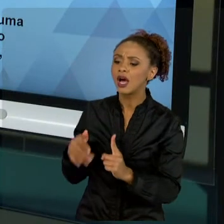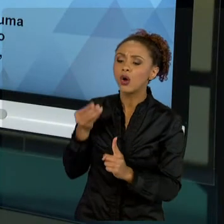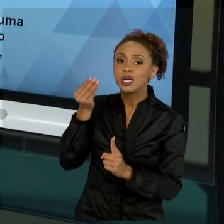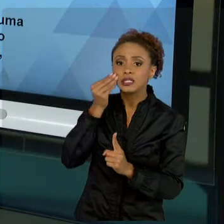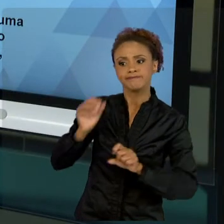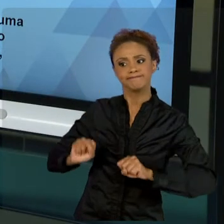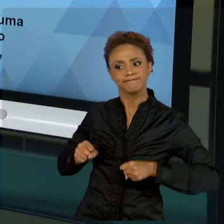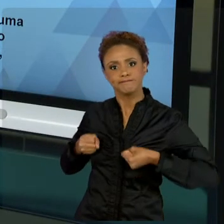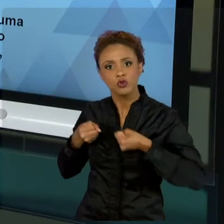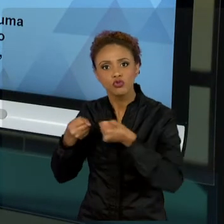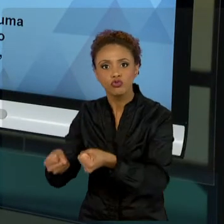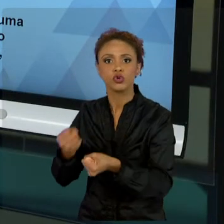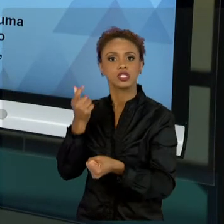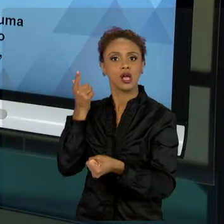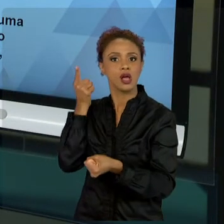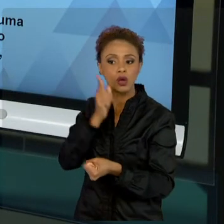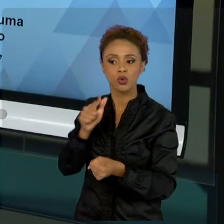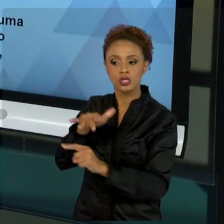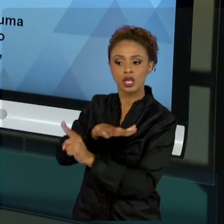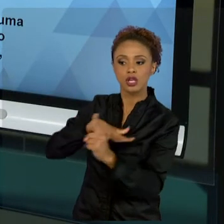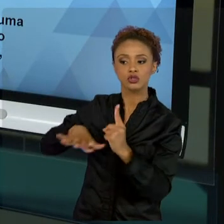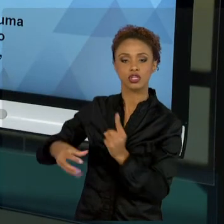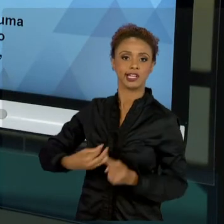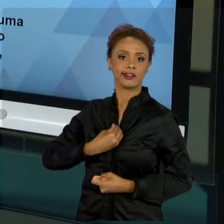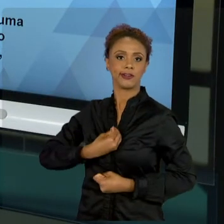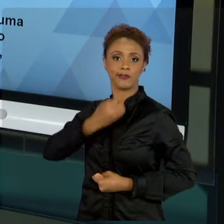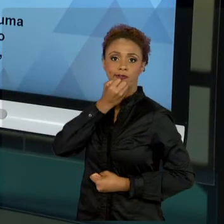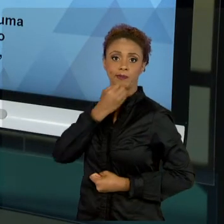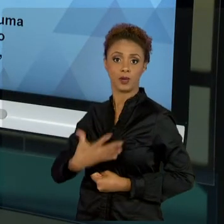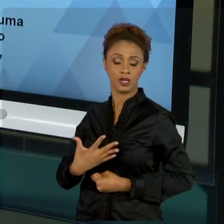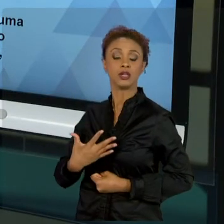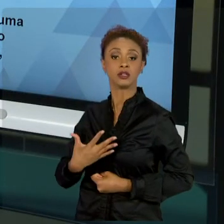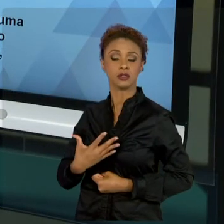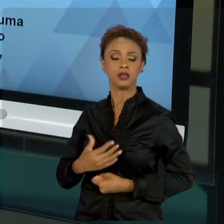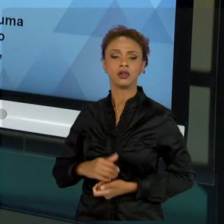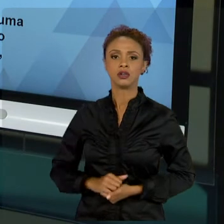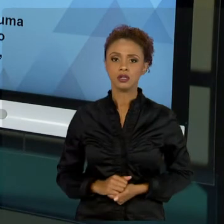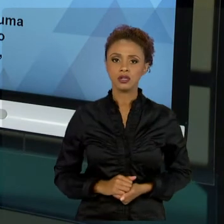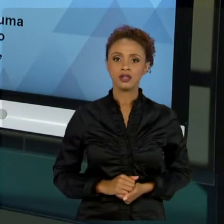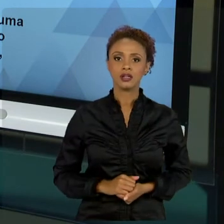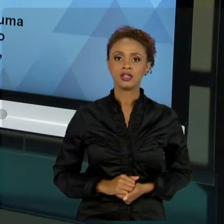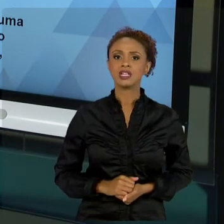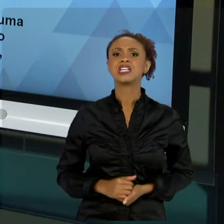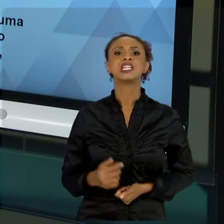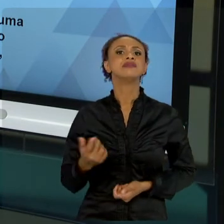DE LIBERALISMO TOTAL, DE NÃO INTERVENÇÃO DO